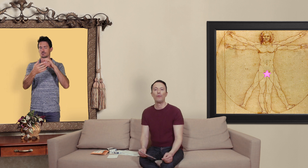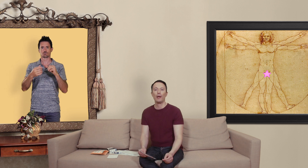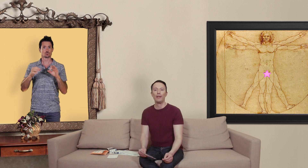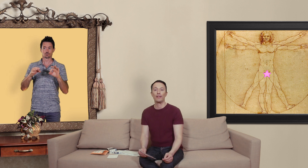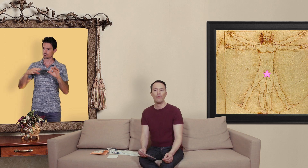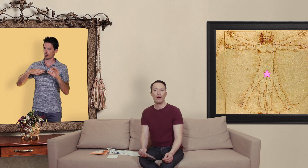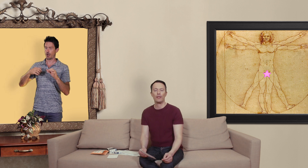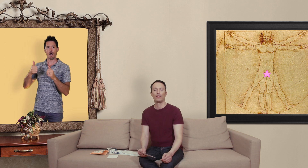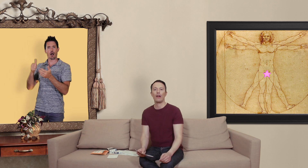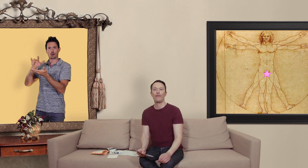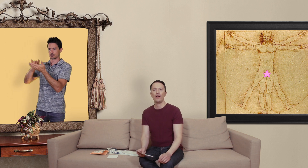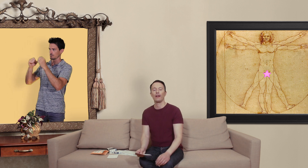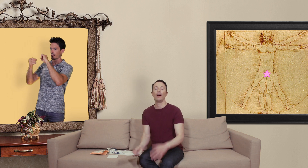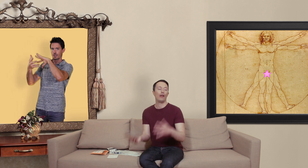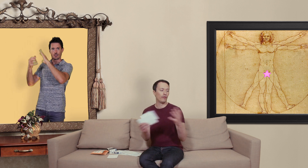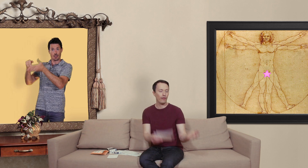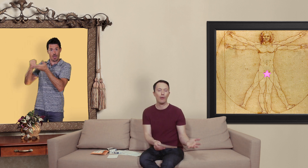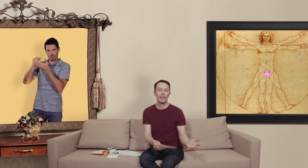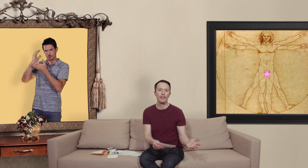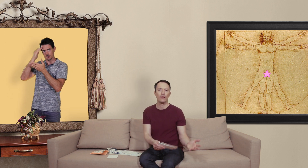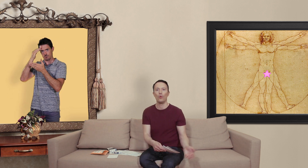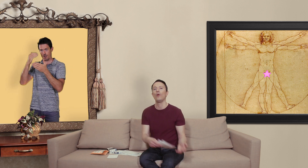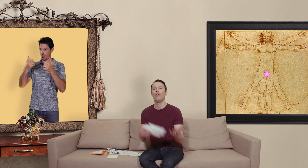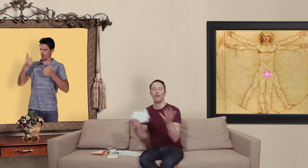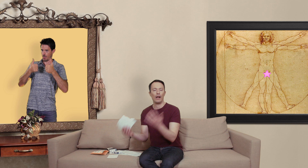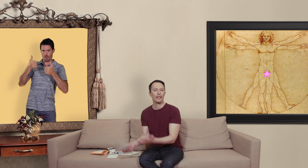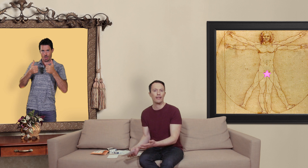permet de savoir si vous allez à faire à une vraie pharmacie ou alors un site